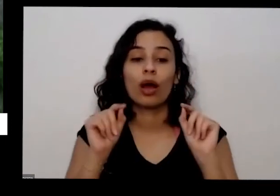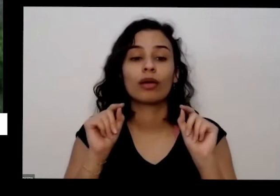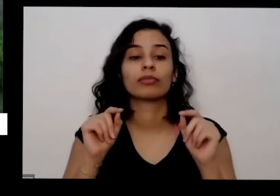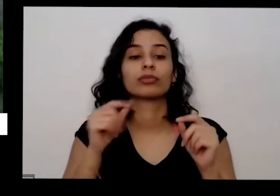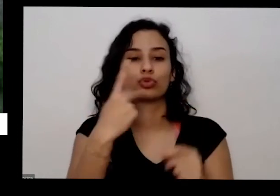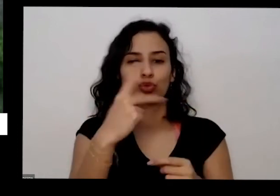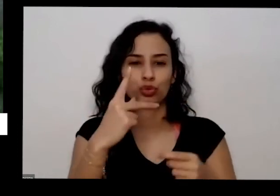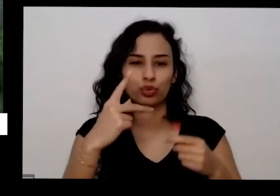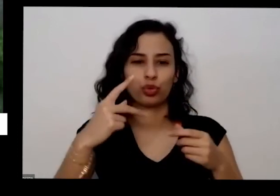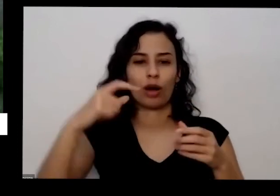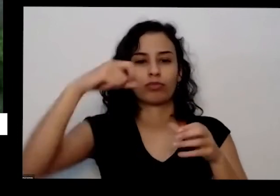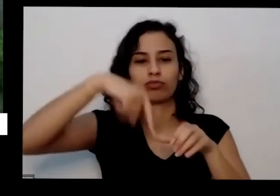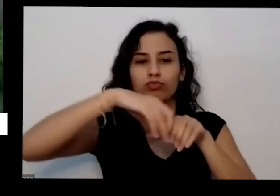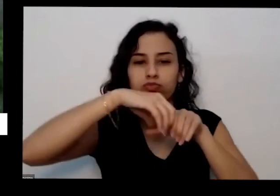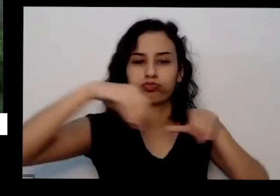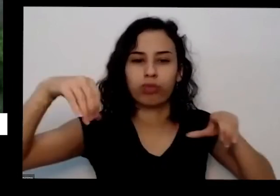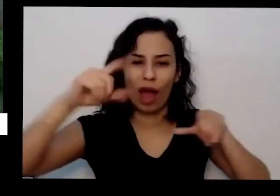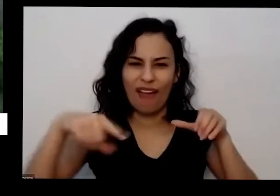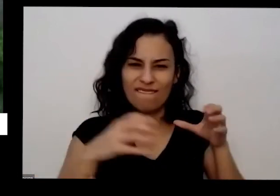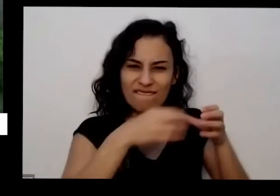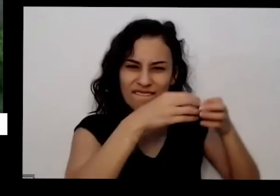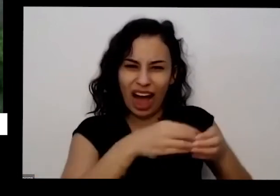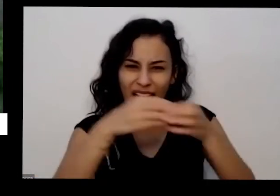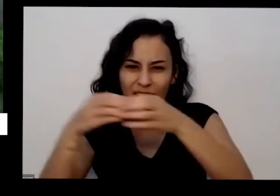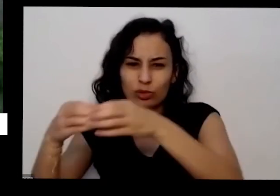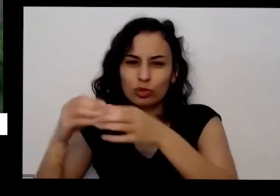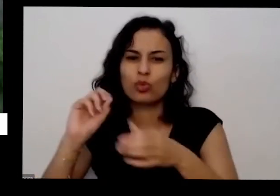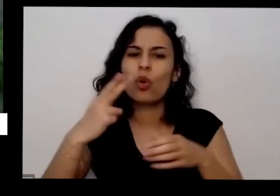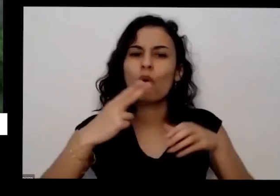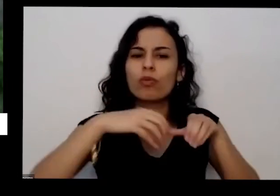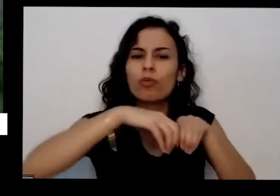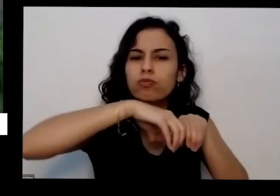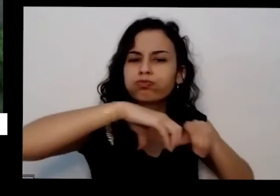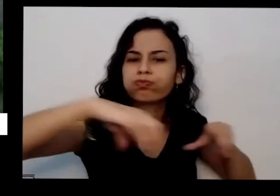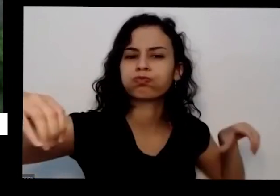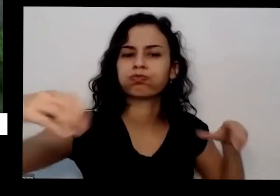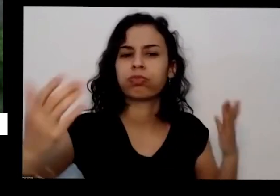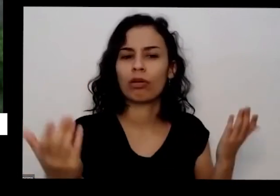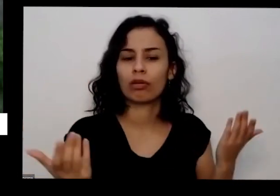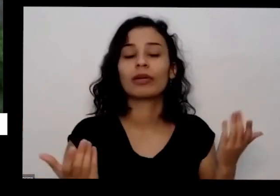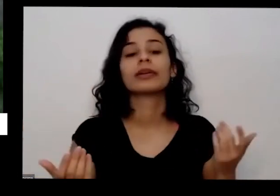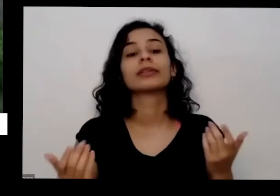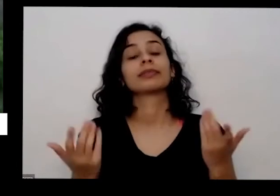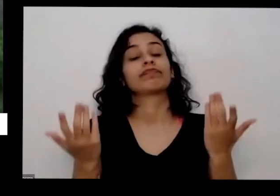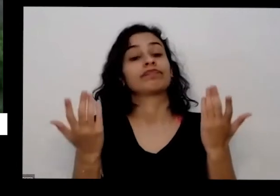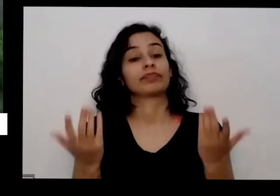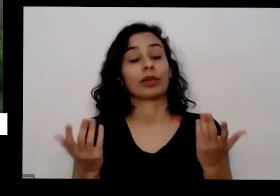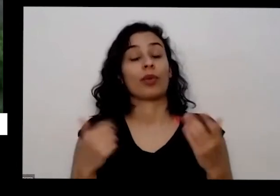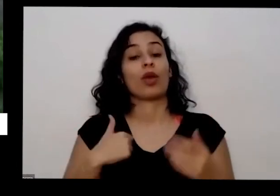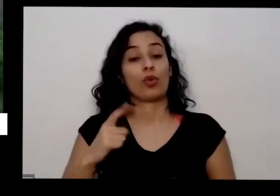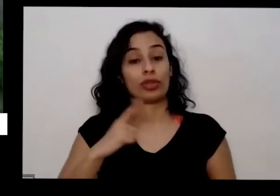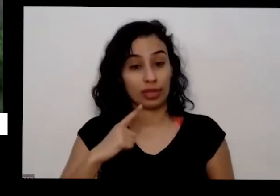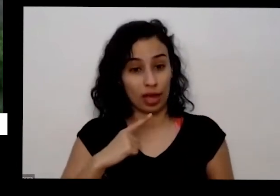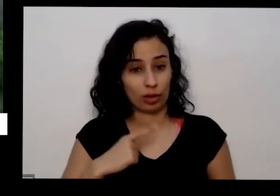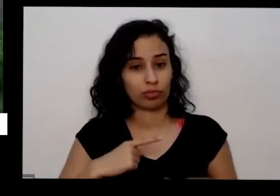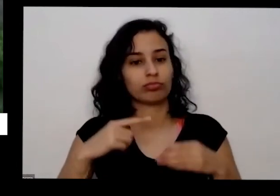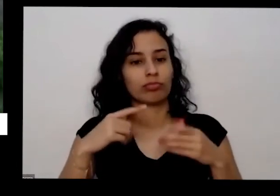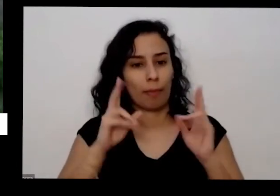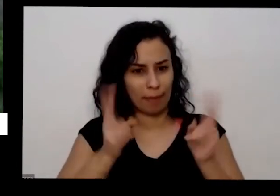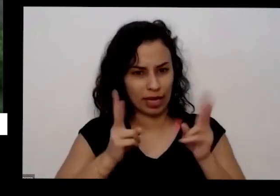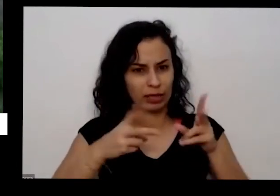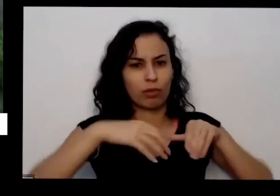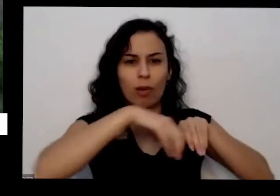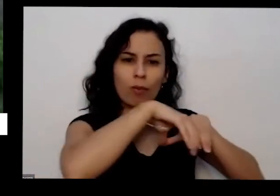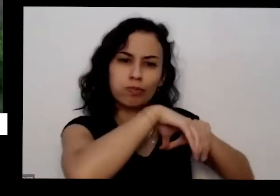eu não vou começar por essa última eu tenho uma horta na terra mesmo é a equipe da educativa veio